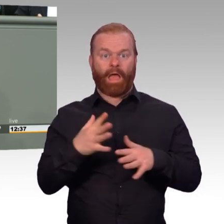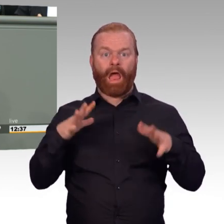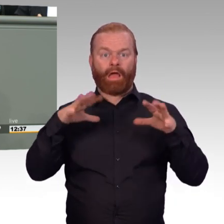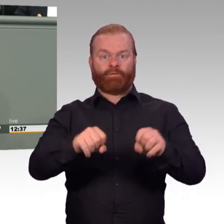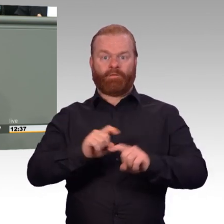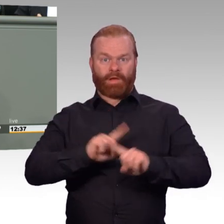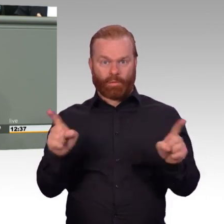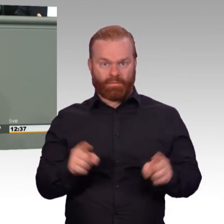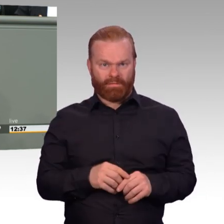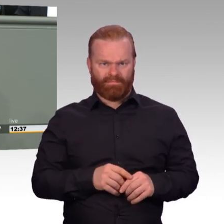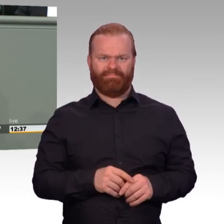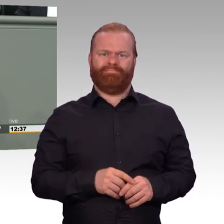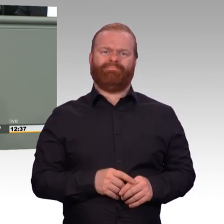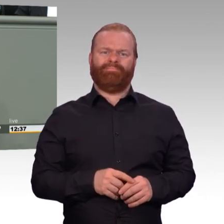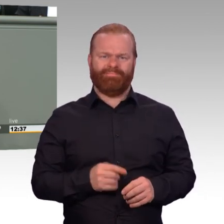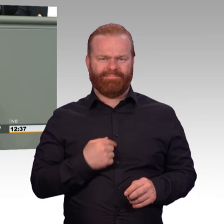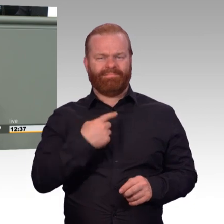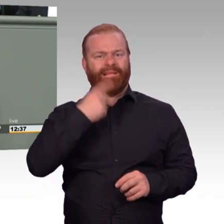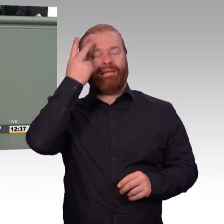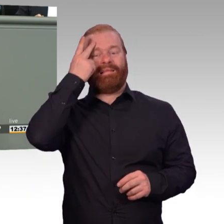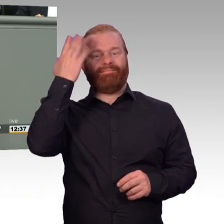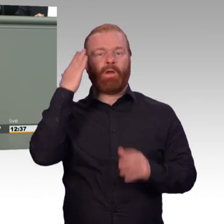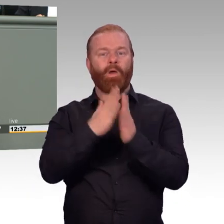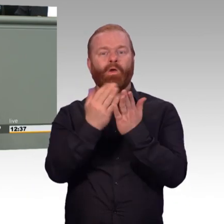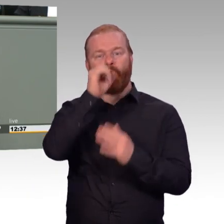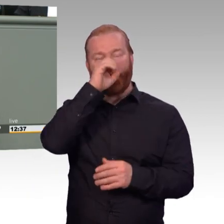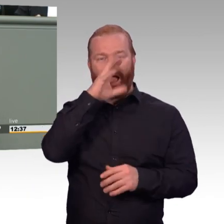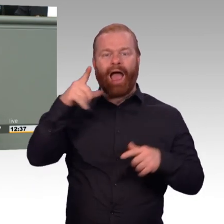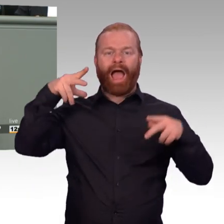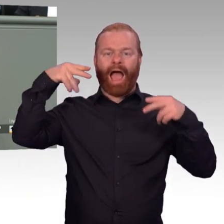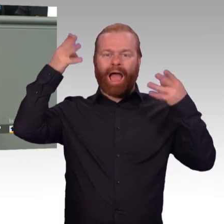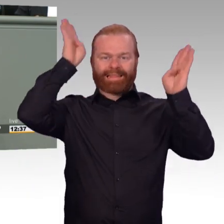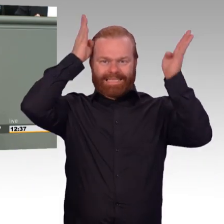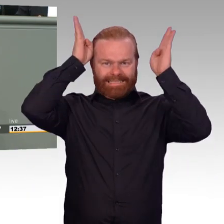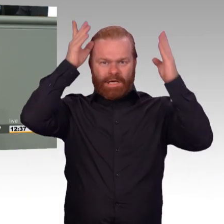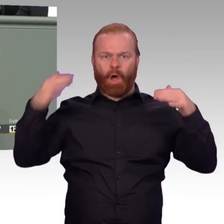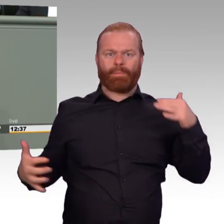wird das Verteidigungsministerium ermächtigt, diese Verordnung im Prinzip aufzuheben. Ich zitiere,